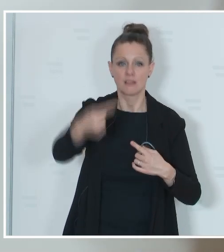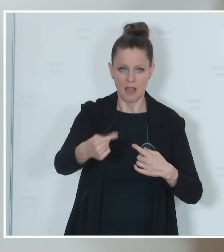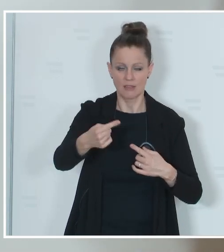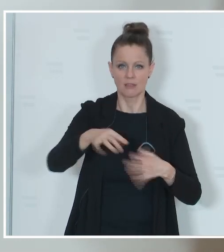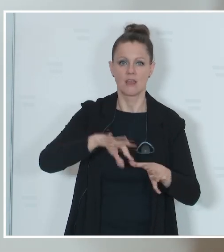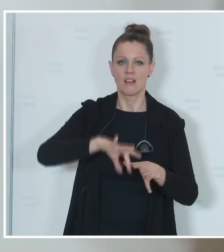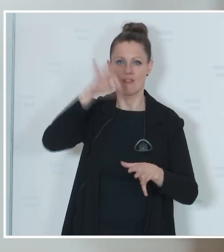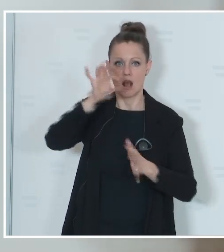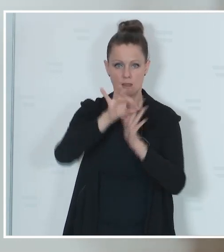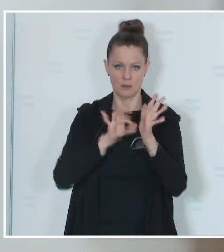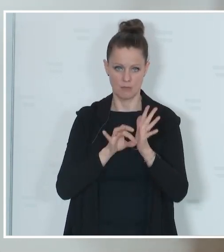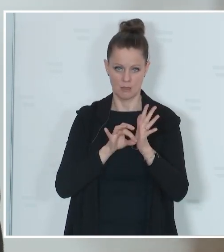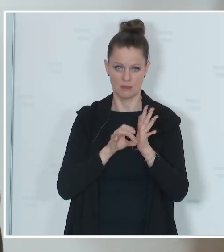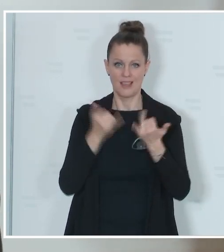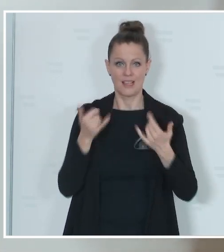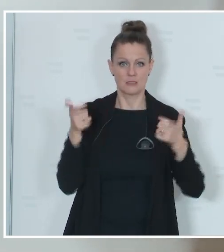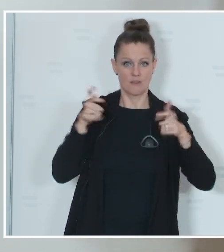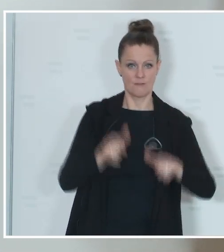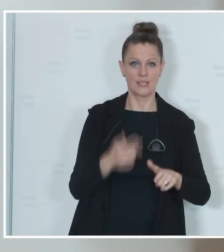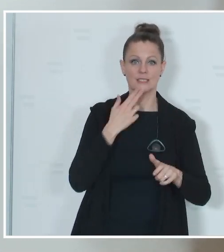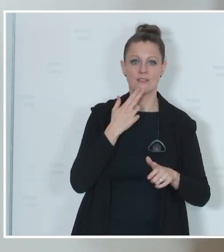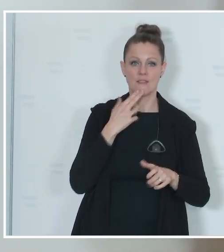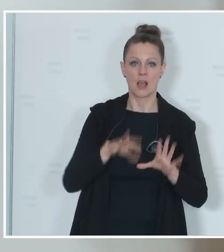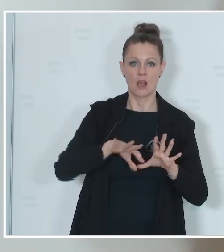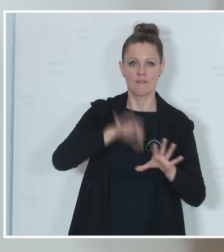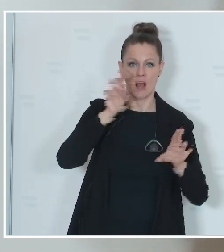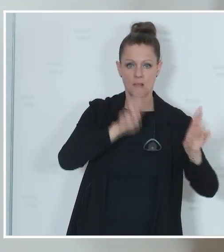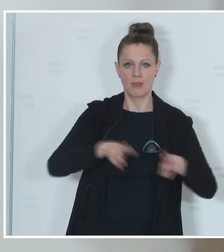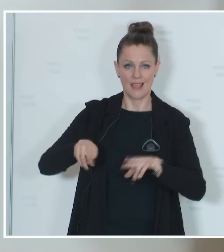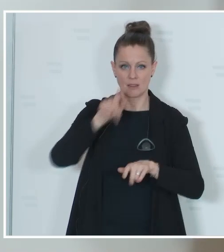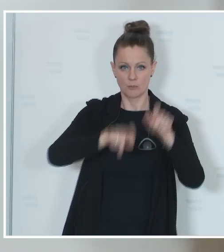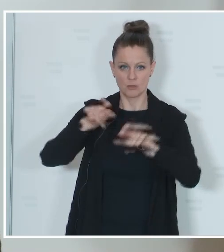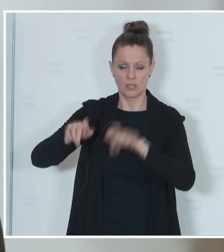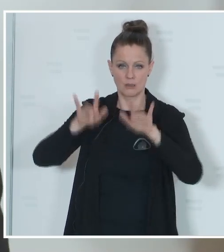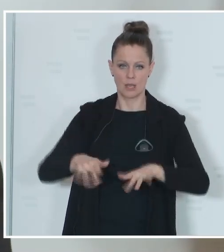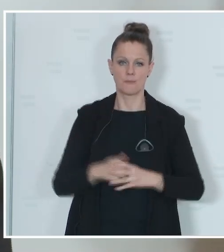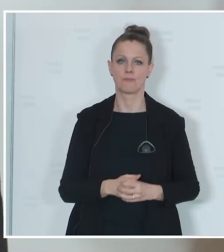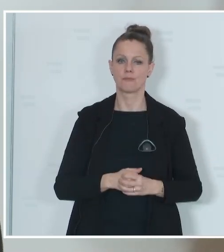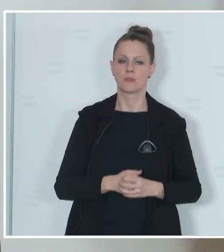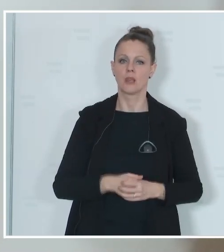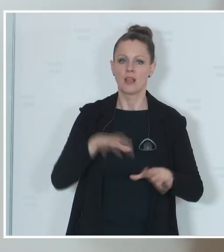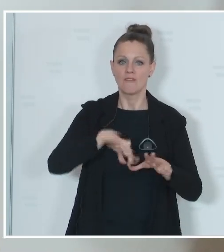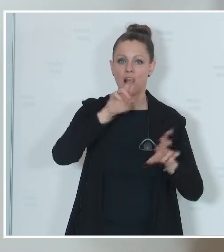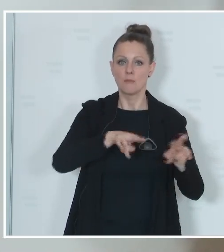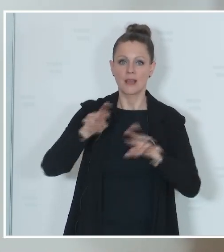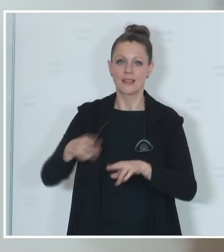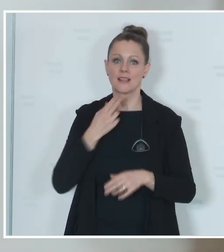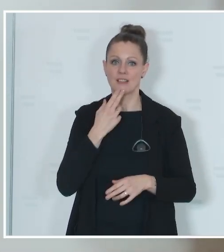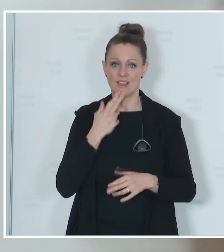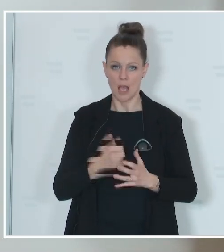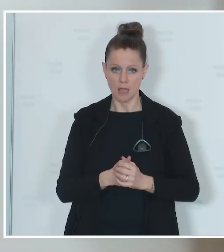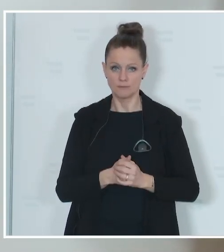festgelegt, wer letztendlich wahlberechtigt ist. Wahlberechtigt sind für die Wahl zum Europäischen